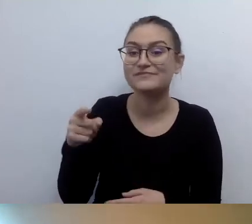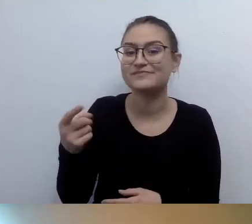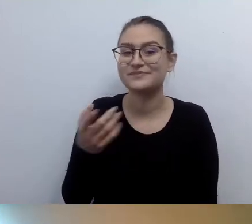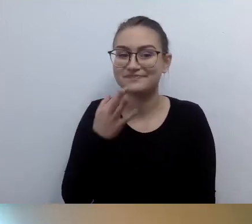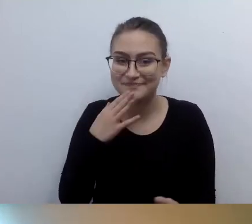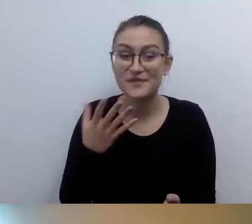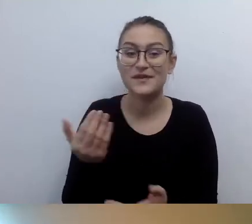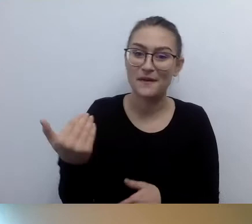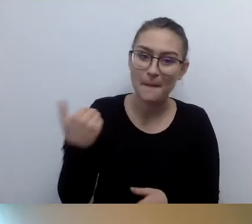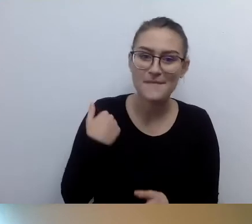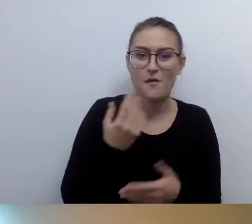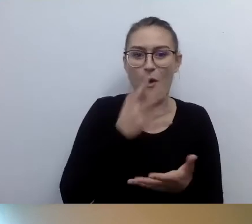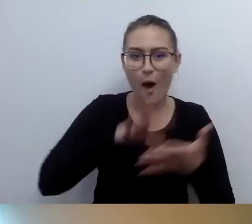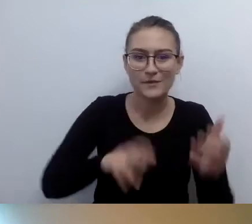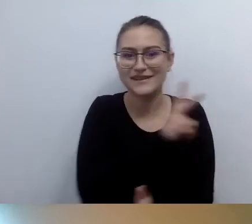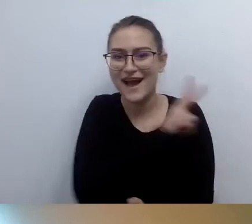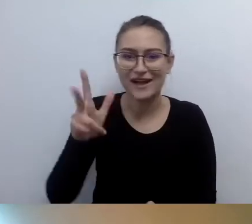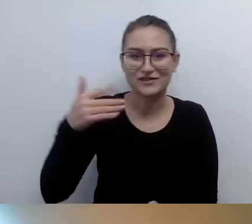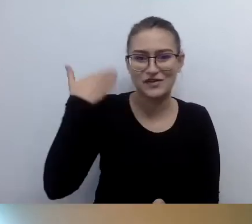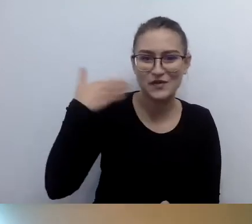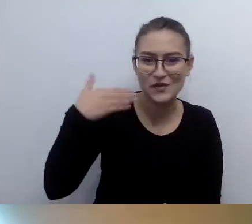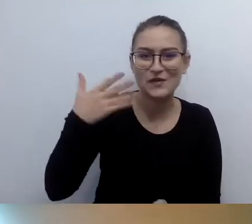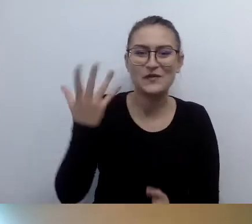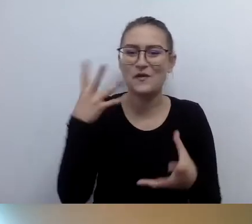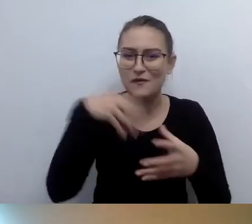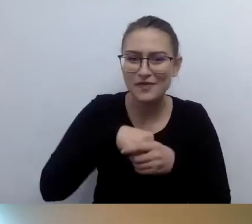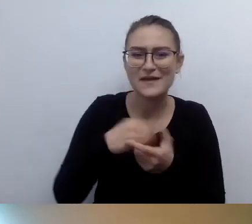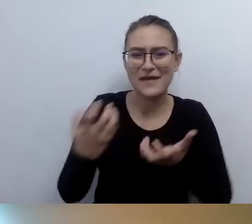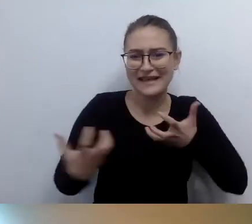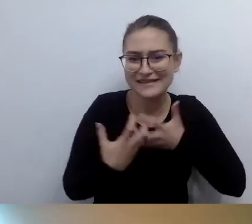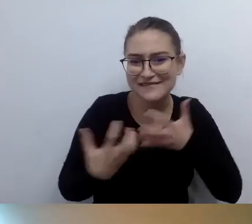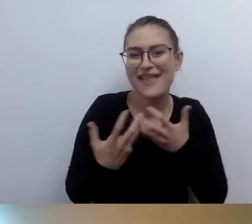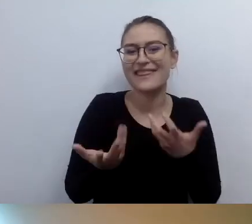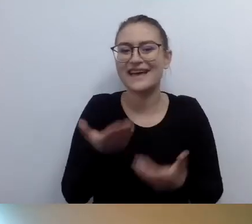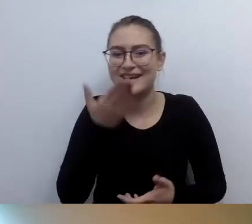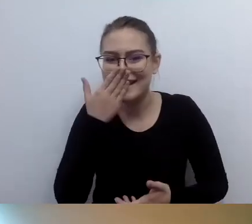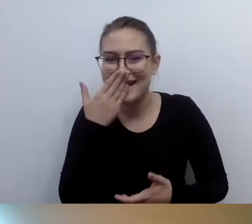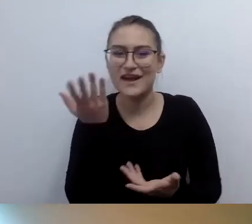Czas to zmienić. To bardzo cenna uwaga. Haniu, bardzo dobrze. Ktoś może był usatysfakcjonowany.